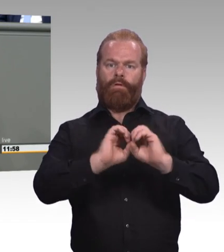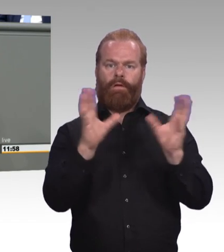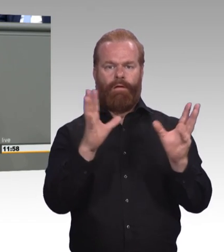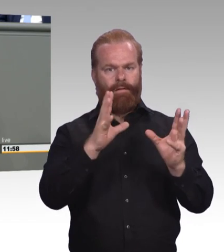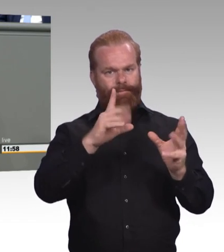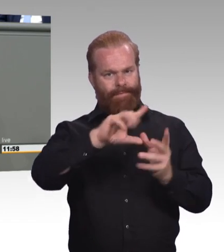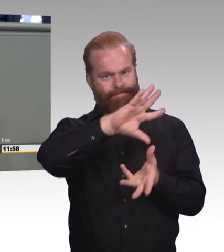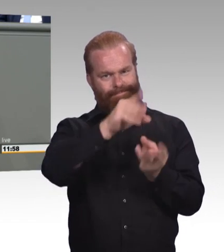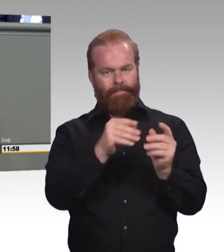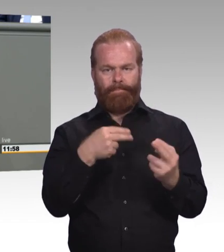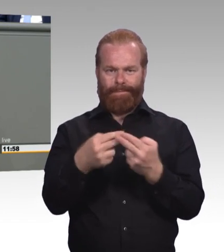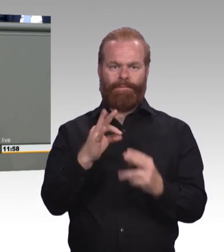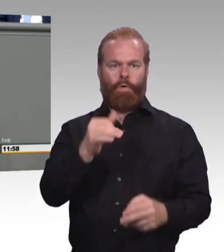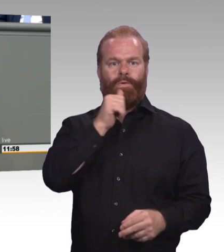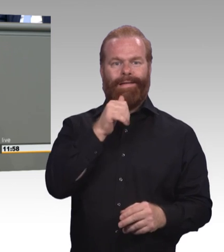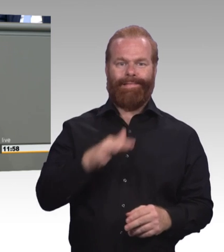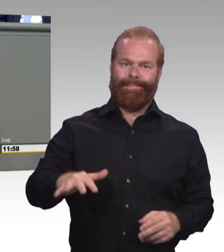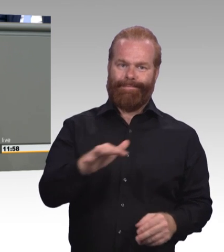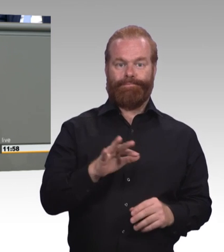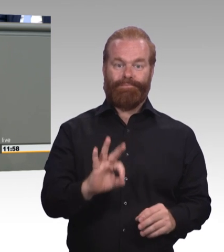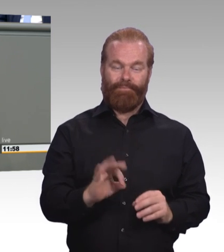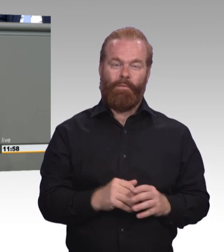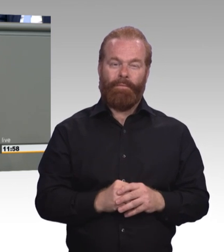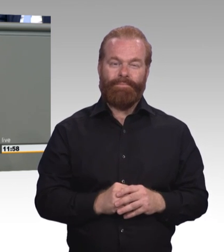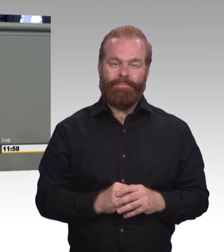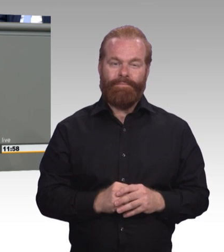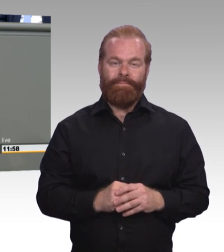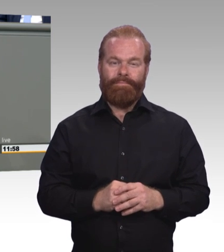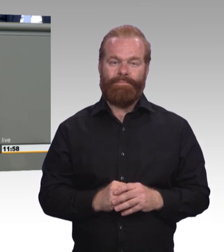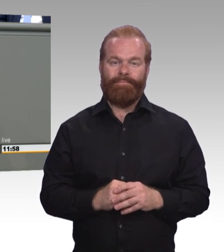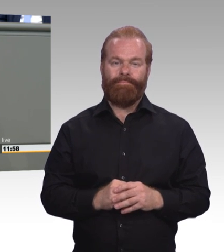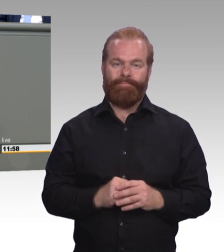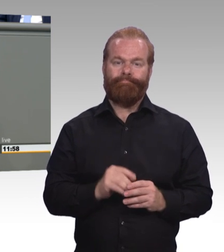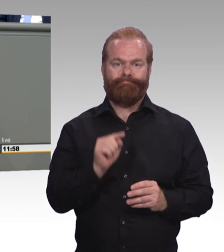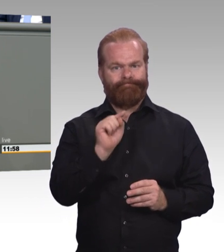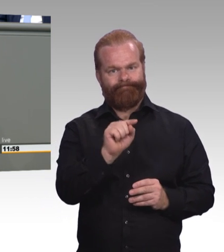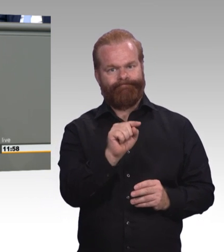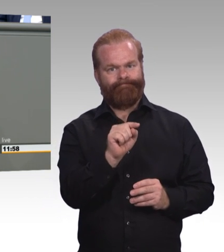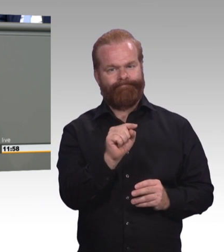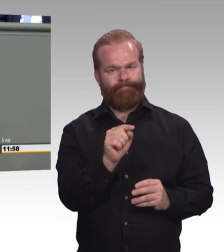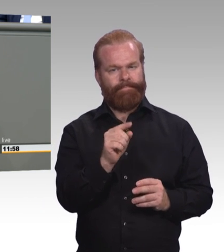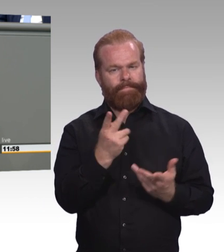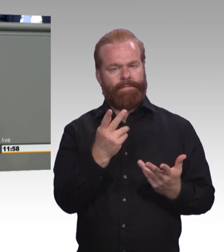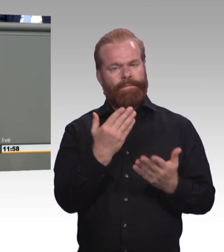Ein Berufsbildungsgesetz für alle jungen Menschen. (Beifall) Normalität statt Maßnahme muss der Grundsatz sein.